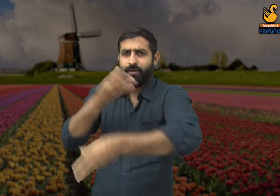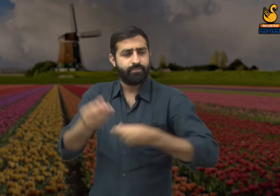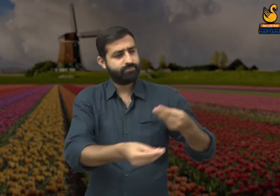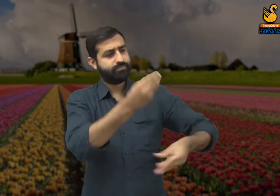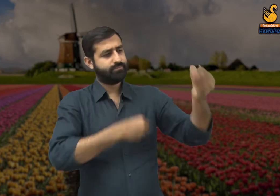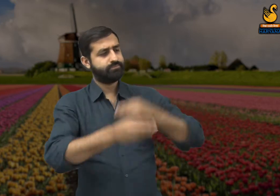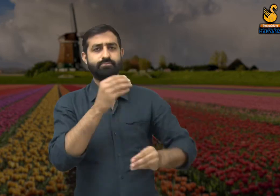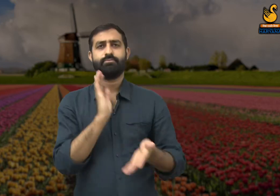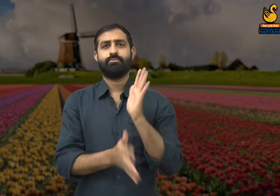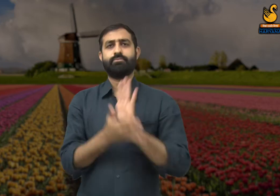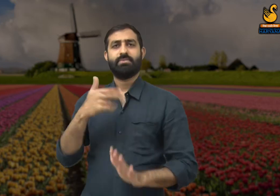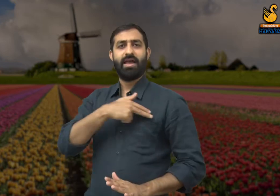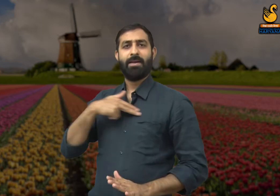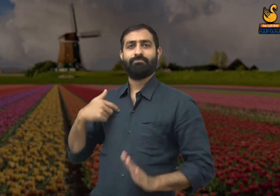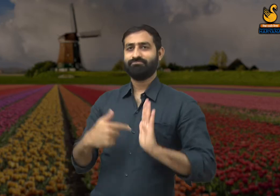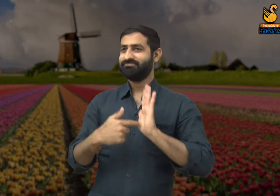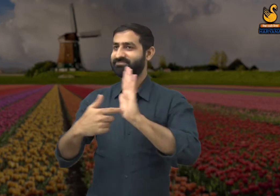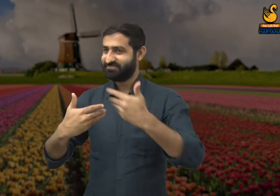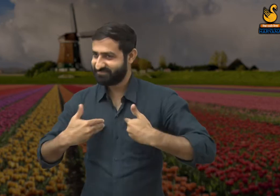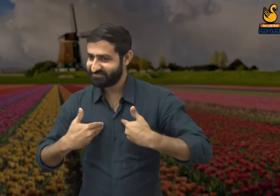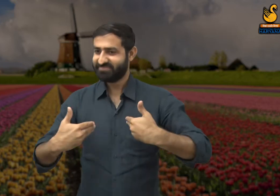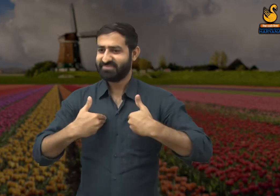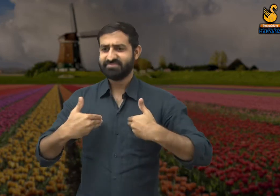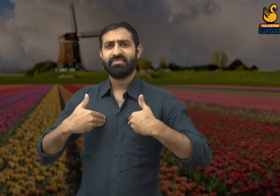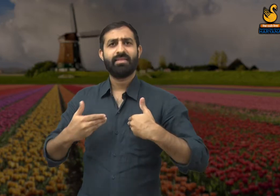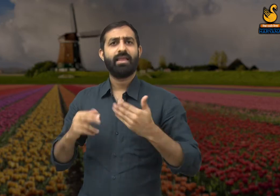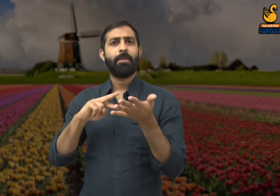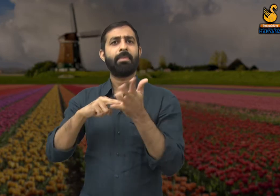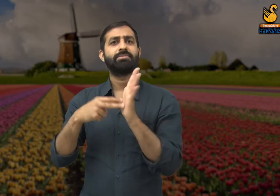उनसे अपना काम निकलवाना जानते हैं और उनकी सारी मेहनत अपने नाम कर लेते हैं.